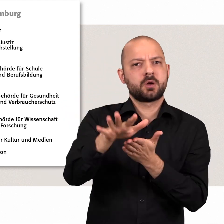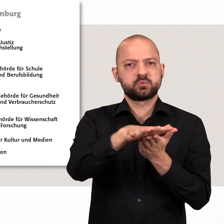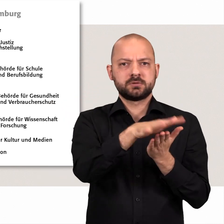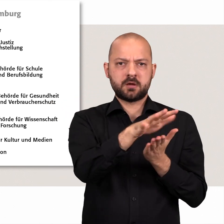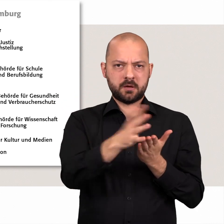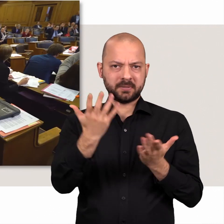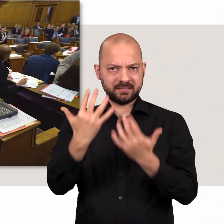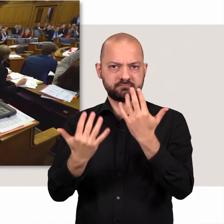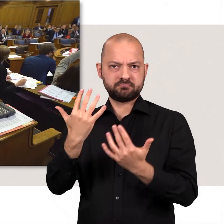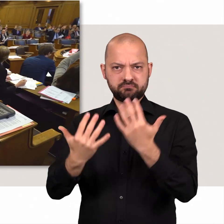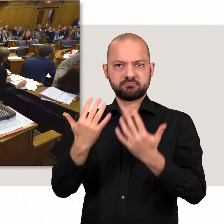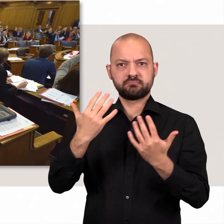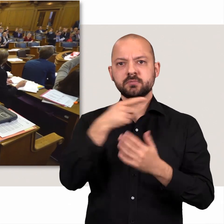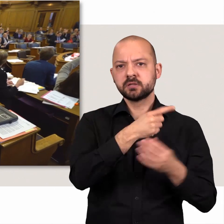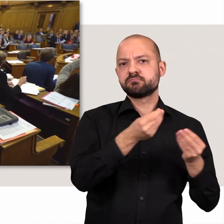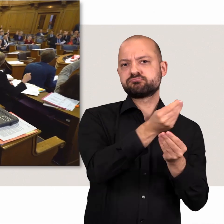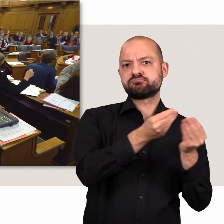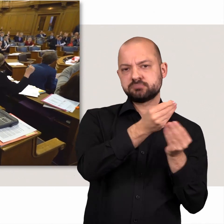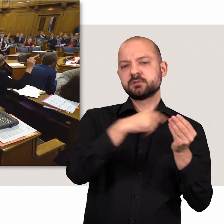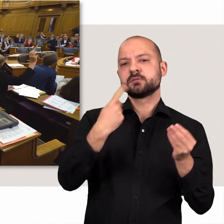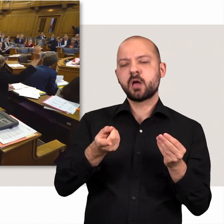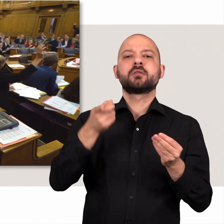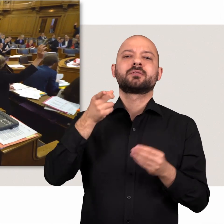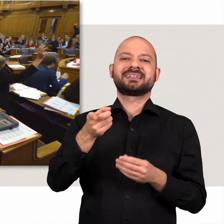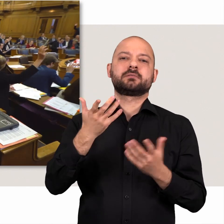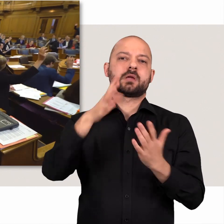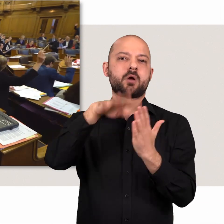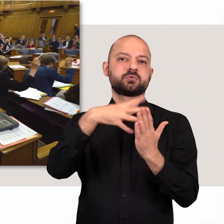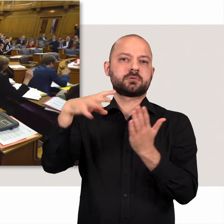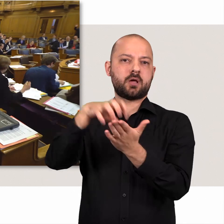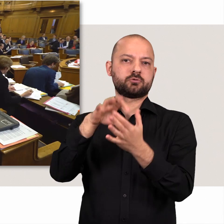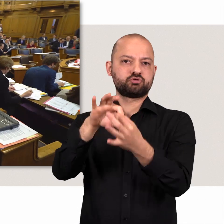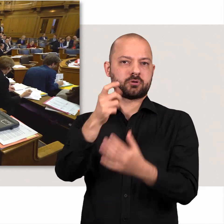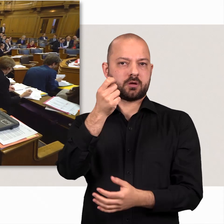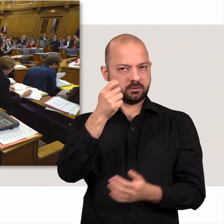Die Bürgerschaft diskutiert, ändert und beschließt den Haushalt der Stadt.